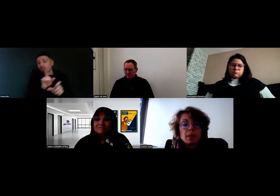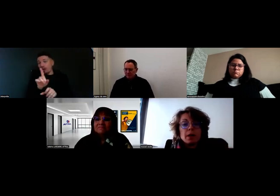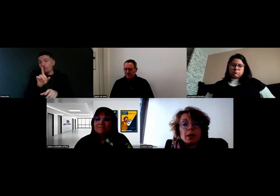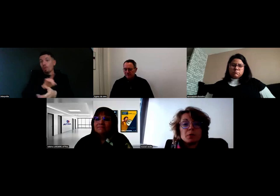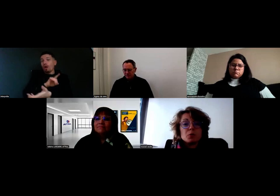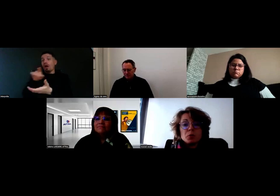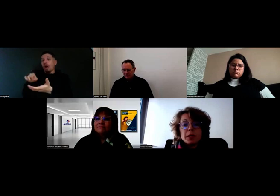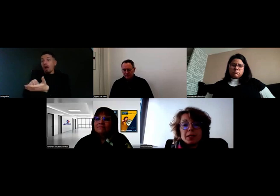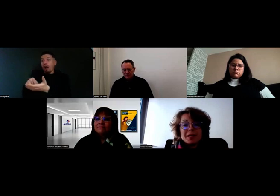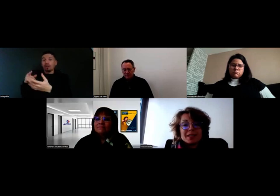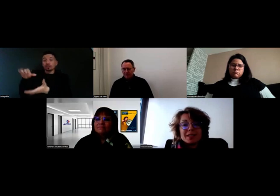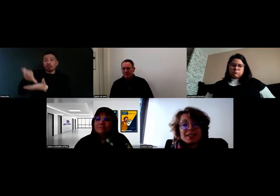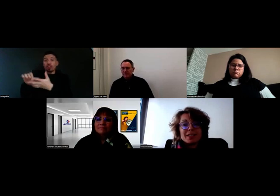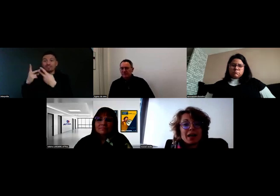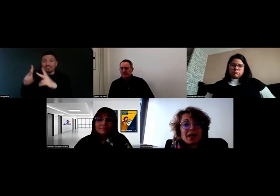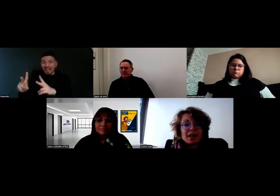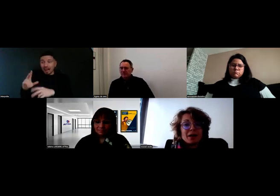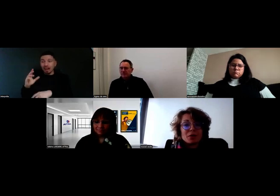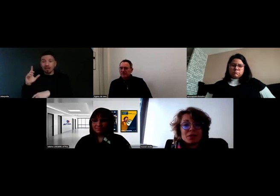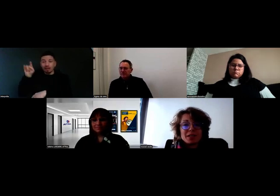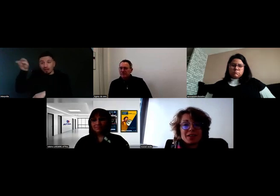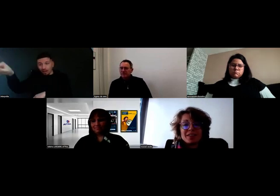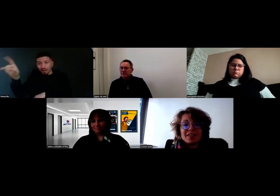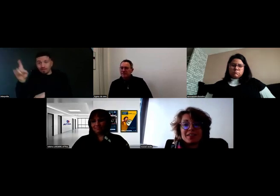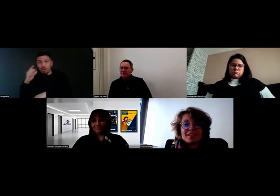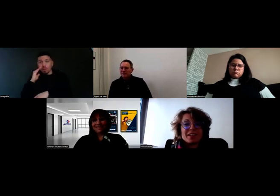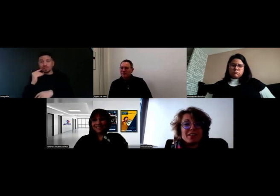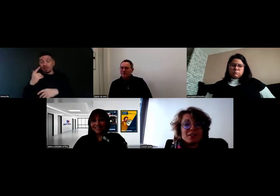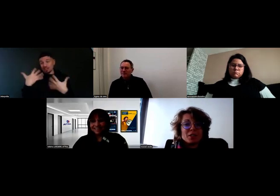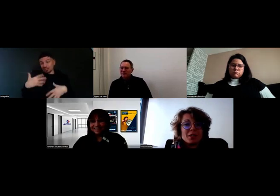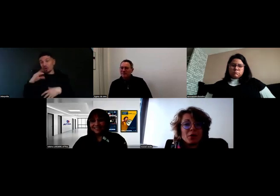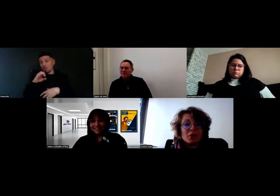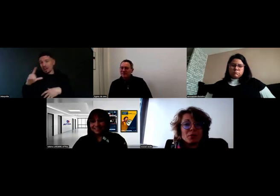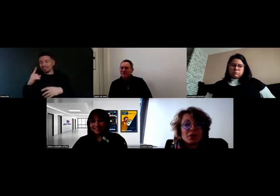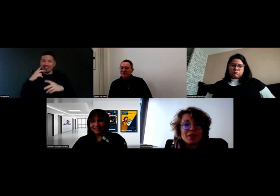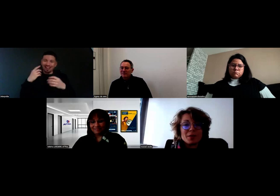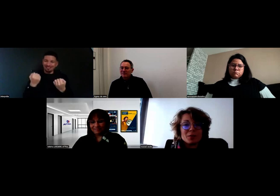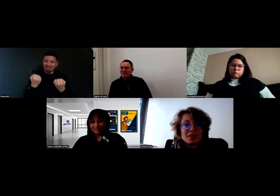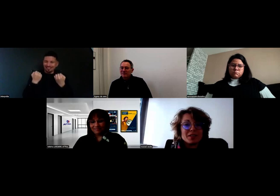Du coup Will s'est déjà pointé chez le client pour livrer de la marchandise,